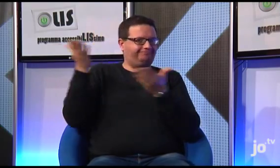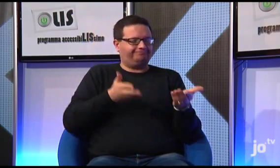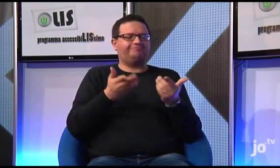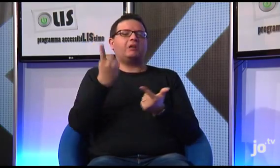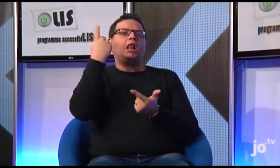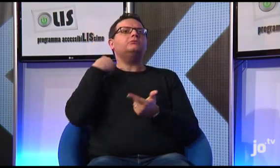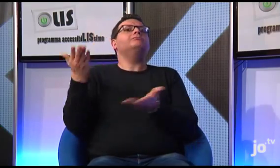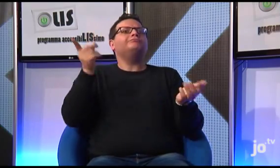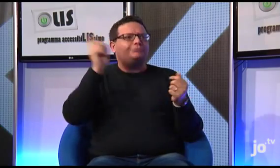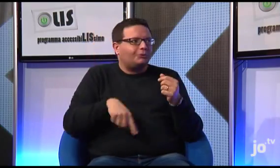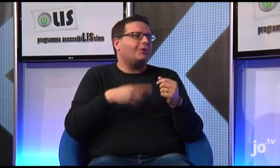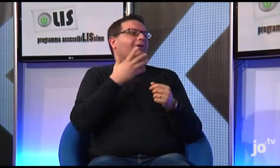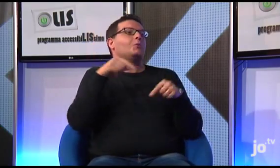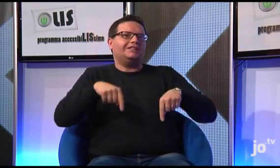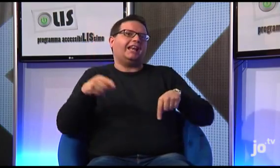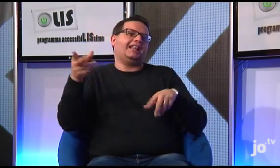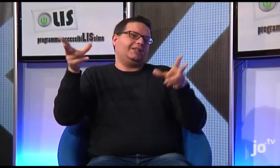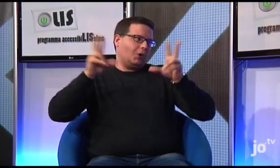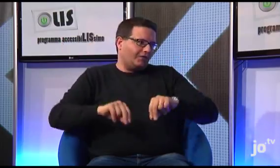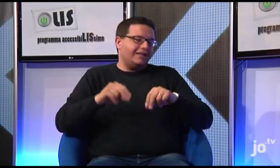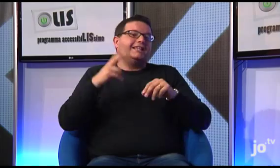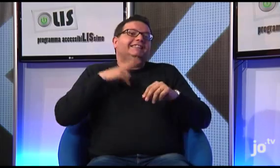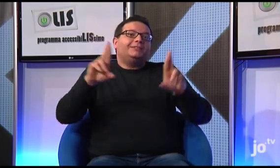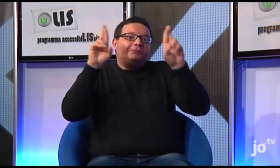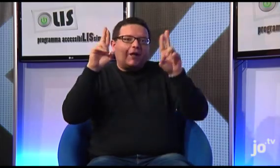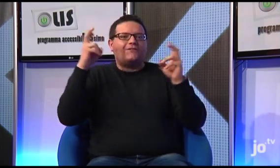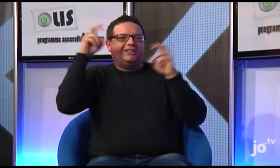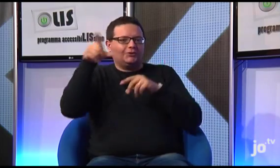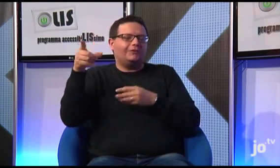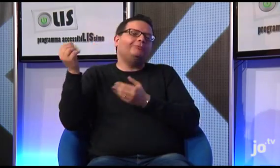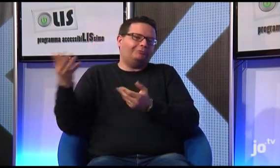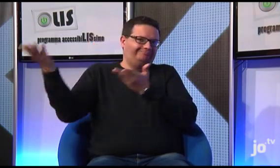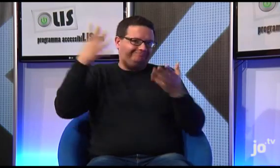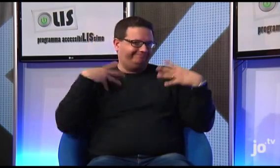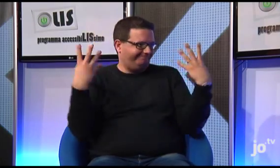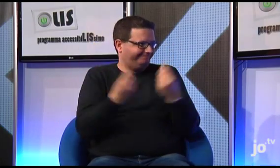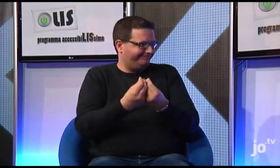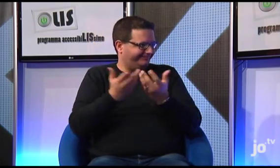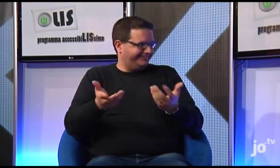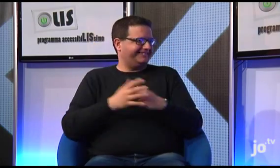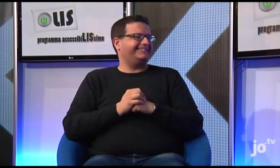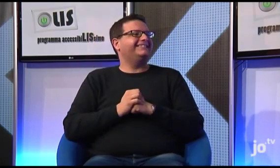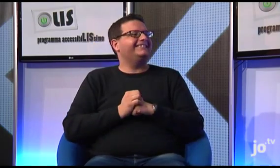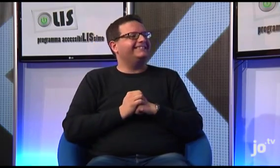e al quale abbiamo rinnovato l'invito, nella speranza che, anche quest'anno, possa condividere con noi questo momento.